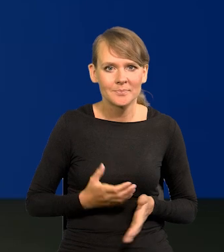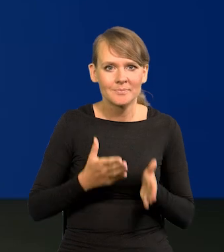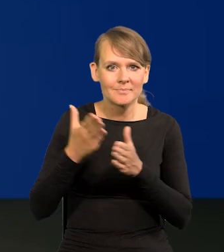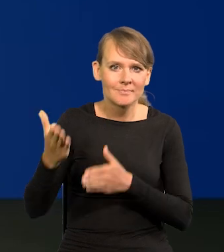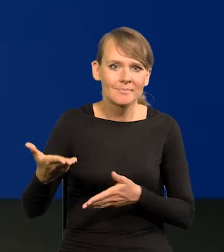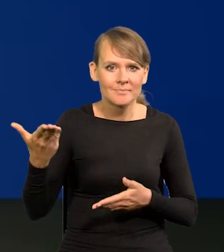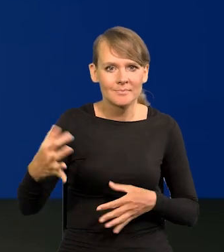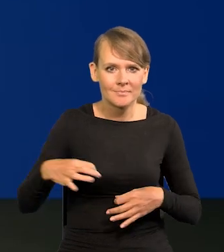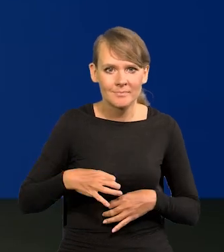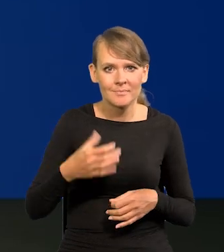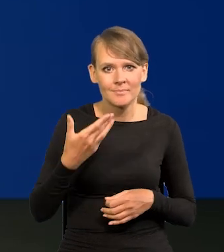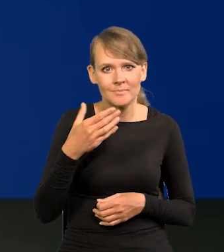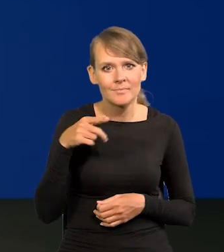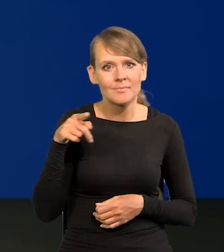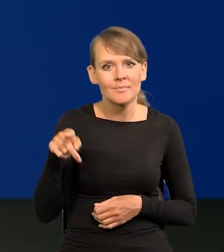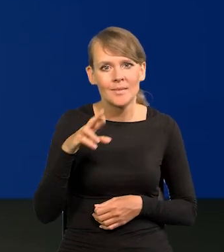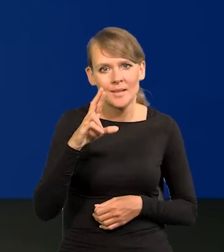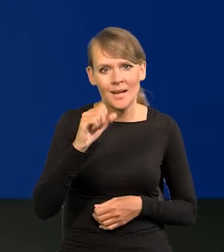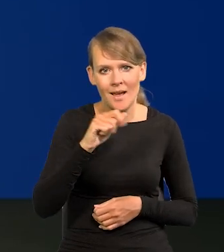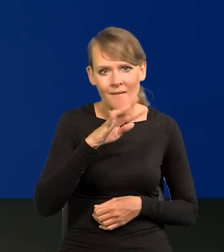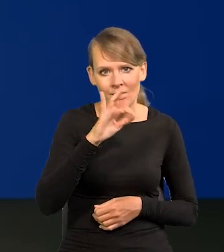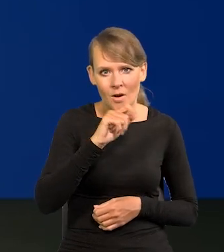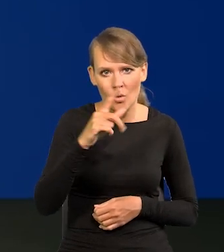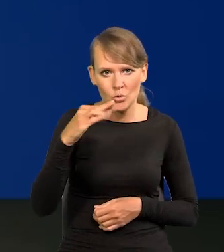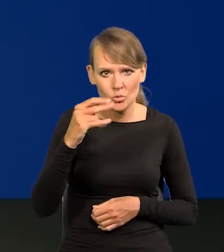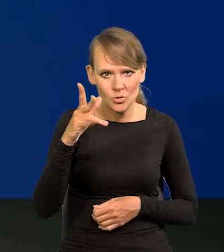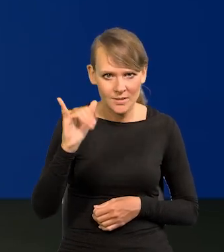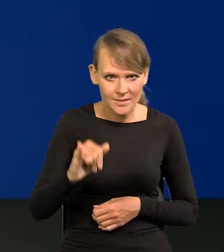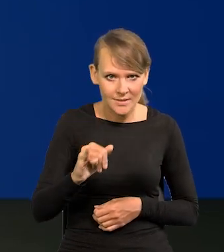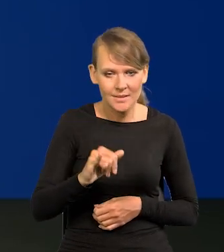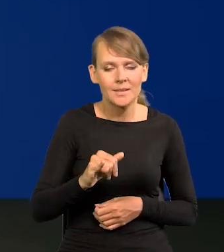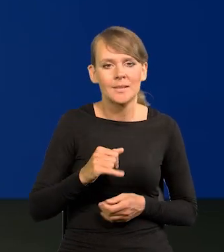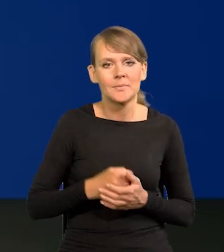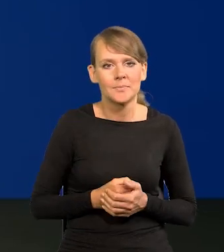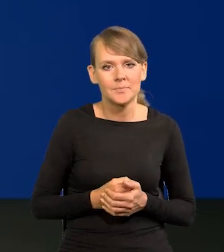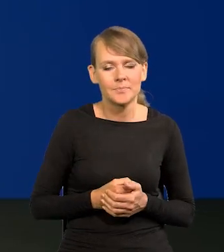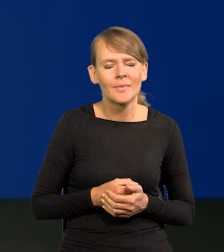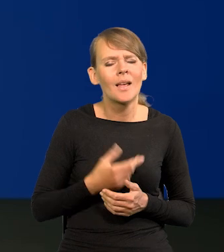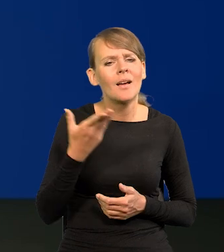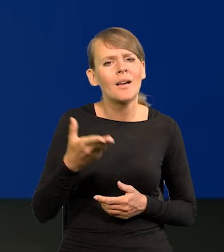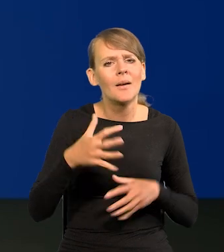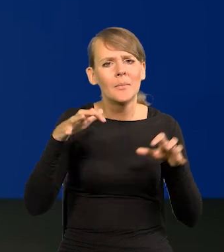Dzień dobry, Rafał Tuszyński, Redakcja Ekonomiczna. Panie Prezesie, powiedział Pan,